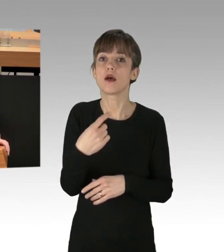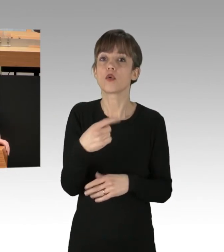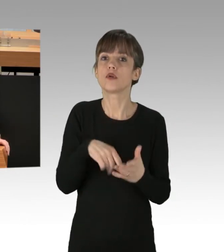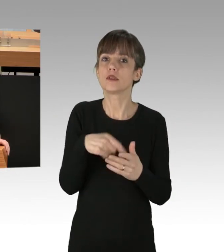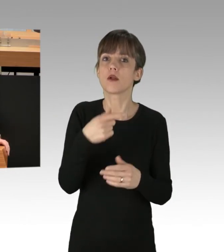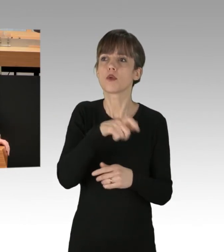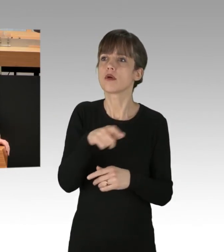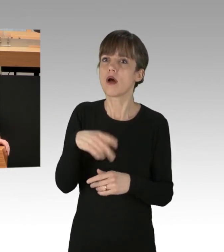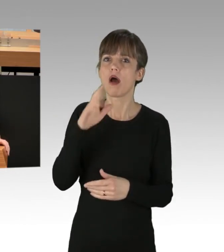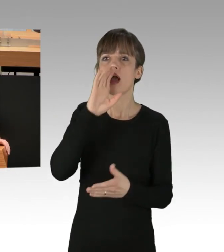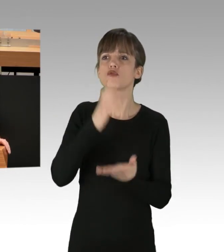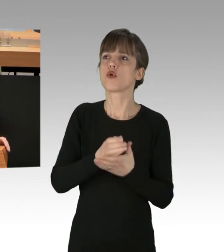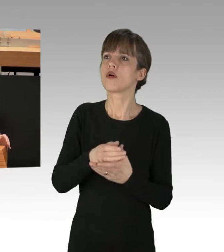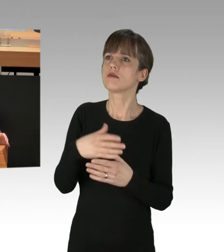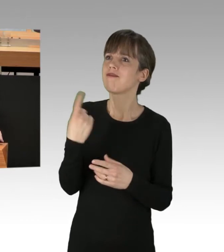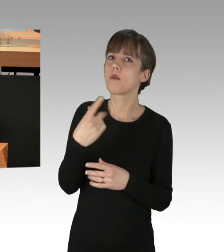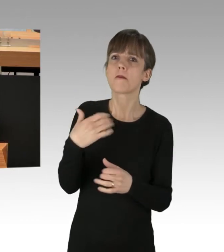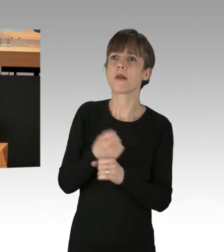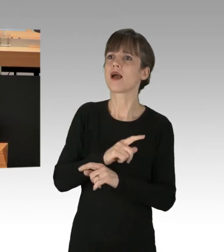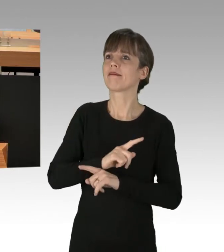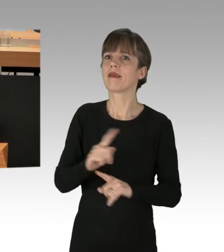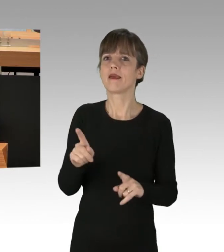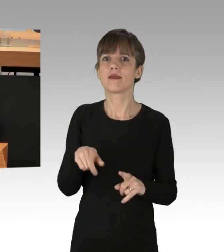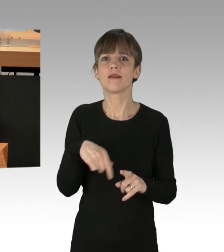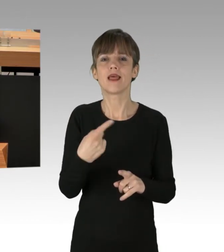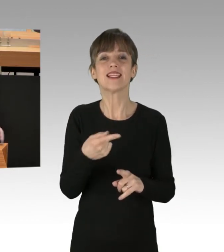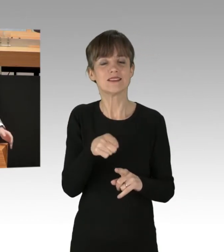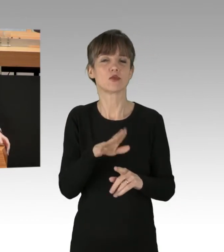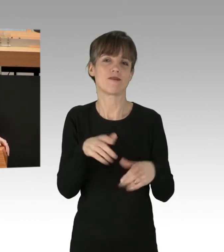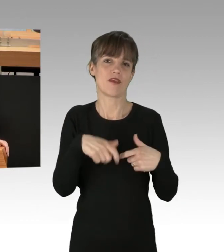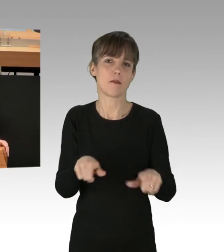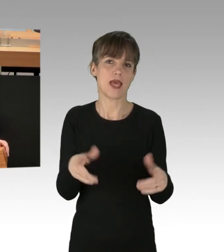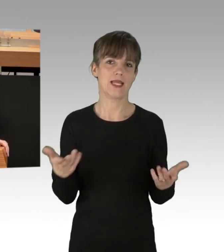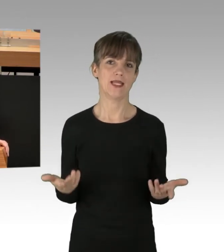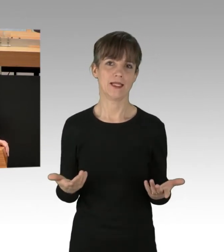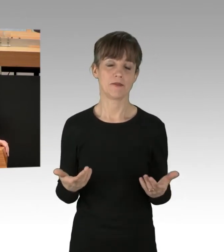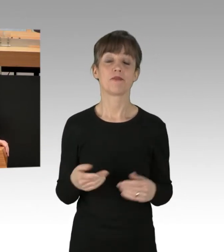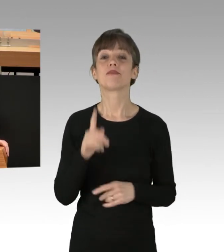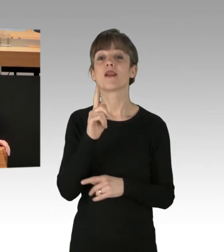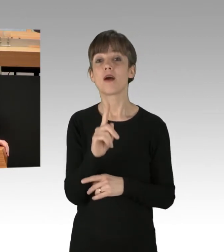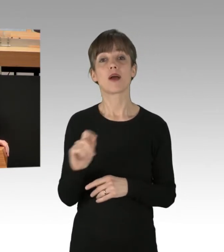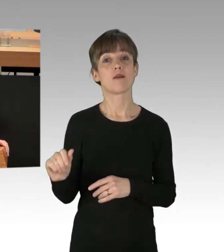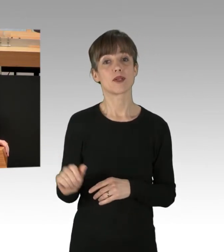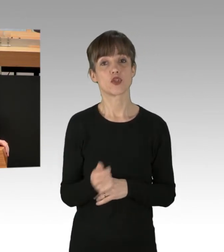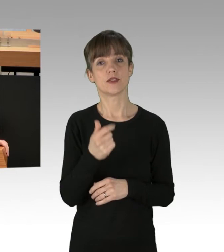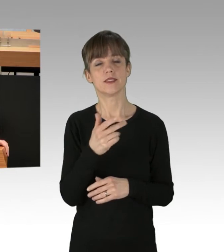wenn es dann nicht umgesetzt werden kann, nicht erwecken. Ich will aber vor allem auf die Koalition eingehen.